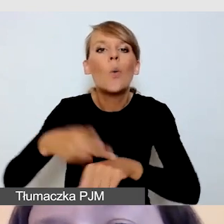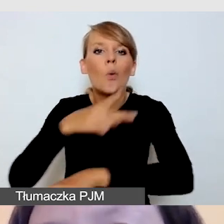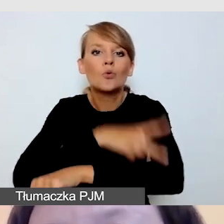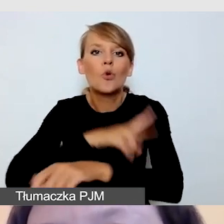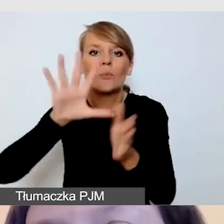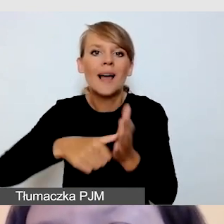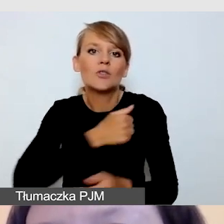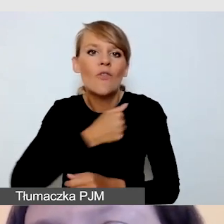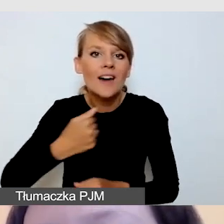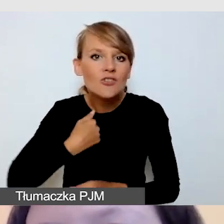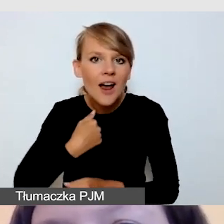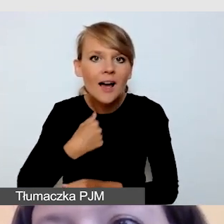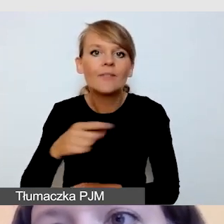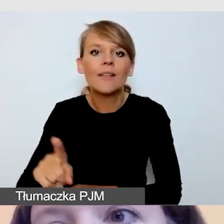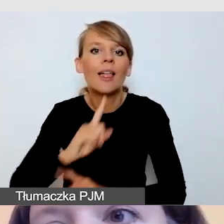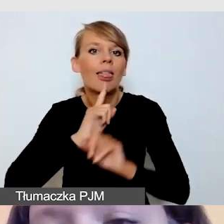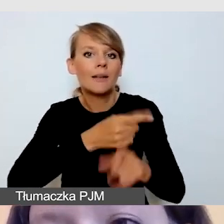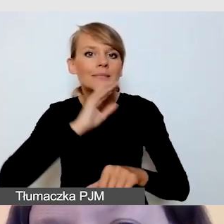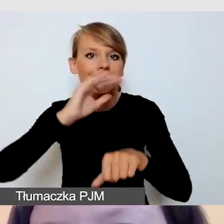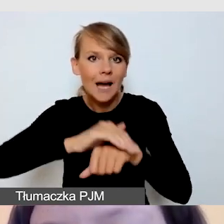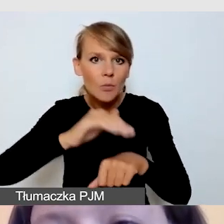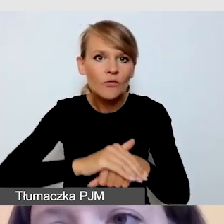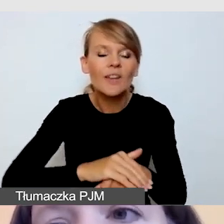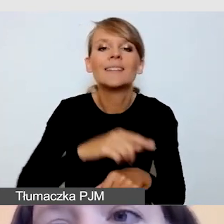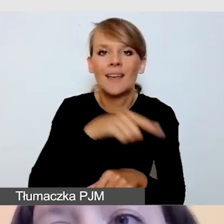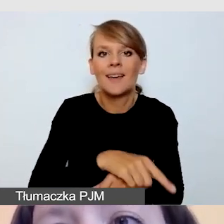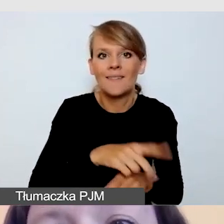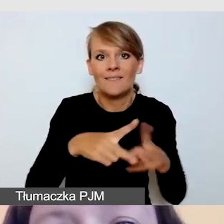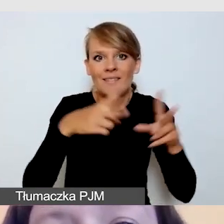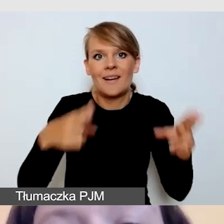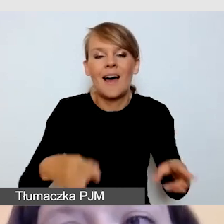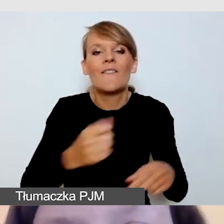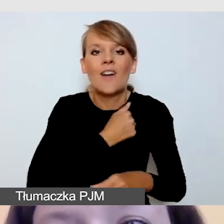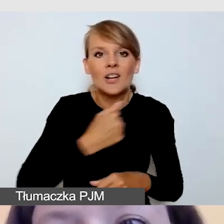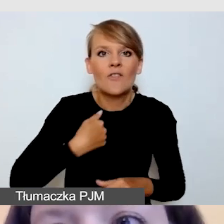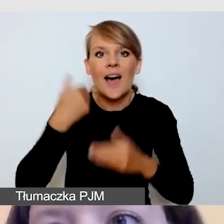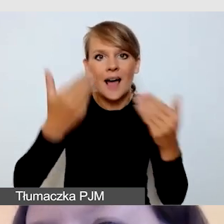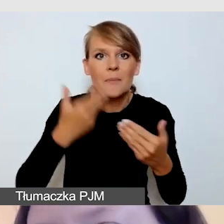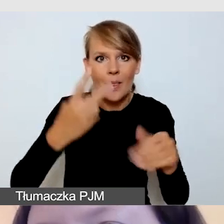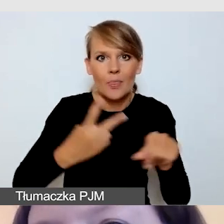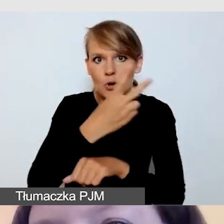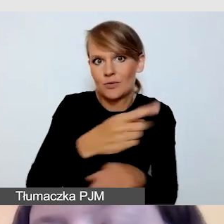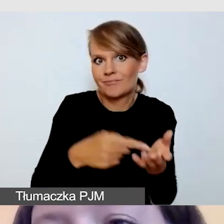powstały w ramach Warszawskiej Akademii Dostępności. Można napisać do Fundacji Kultury bez Barier